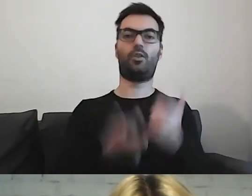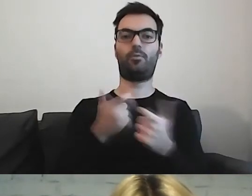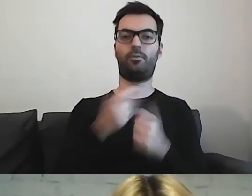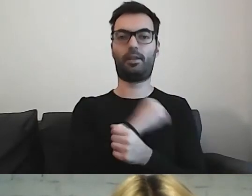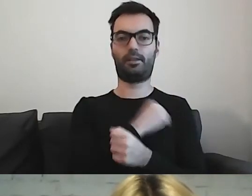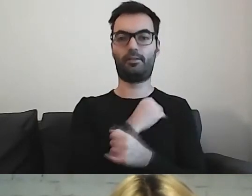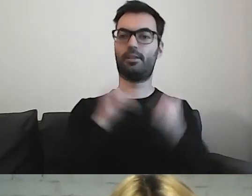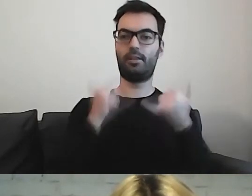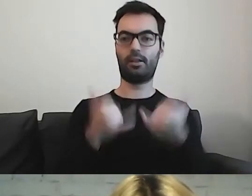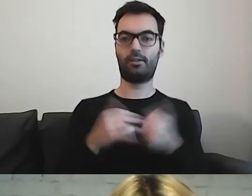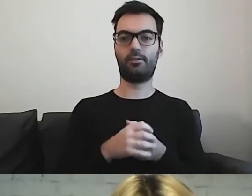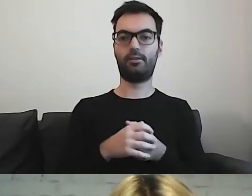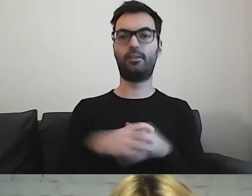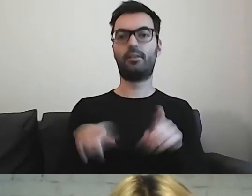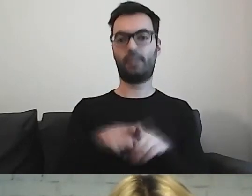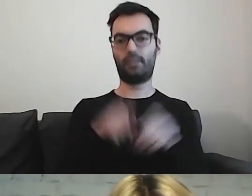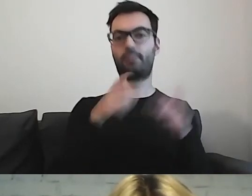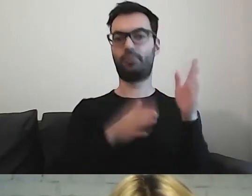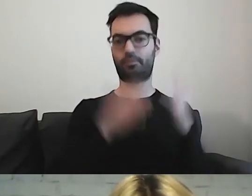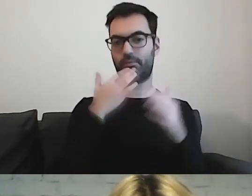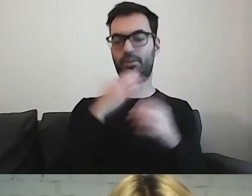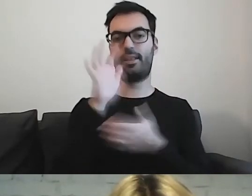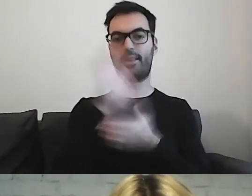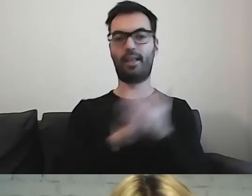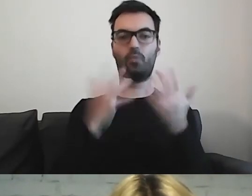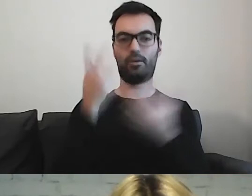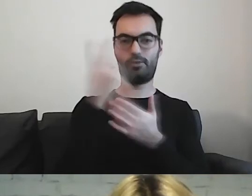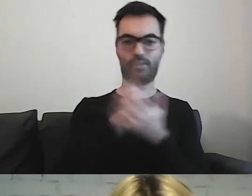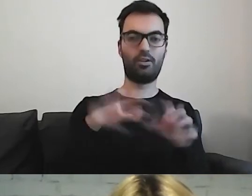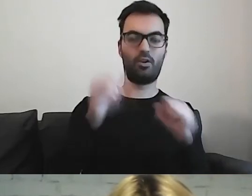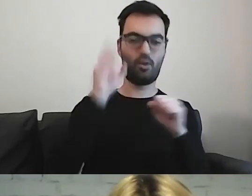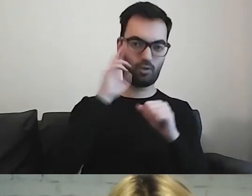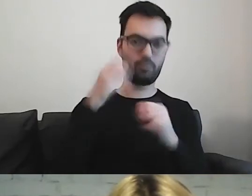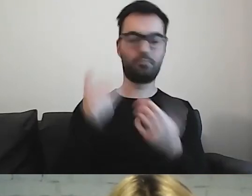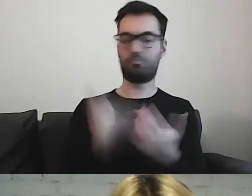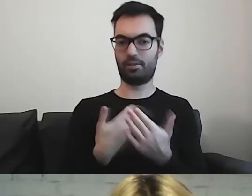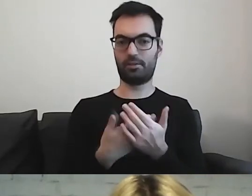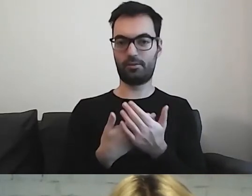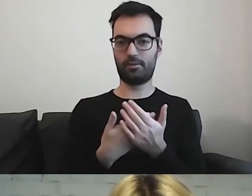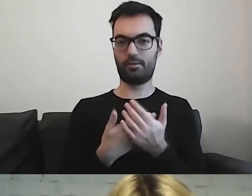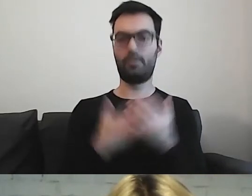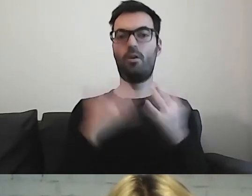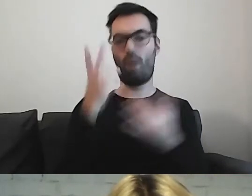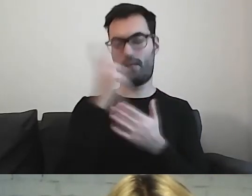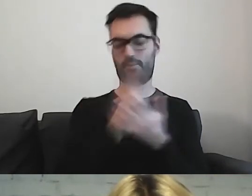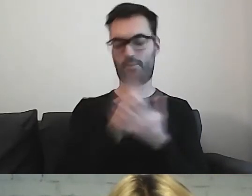On również jest przygotowany w tekście łatwym do czytania i rozumienia, więc łatwo się go czyta.